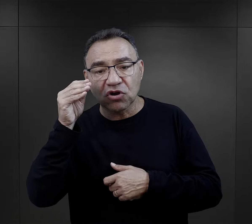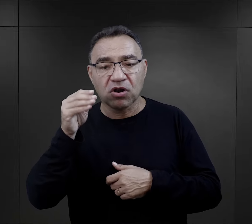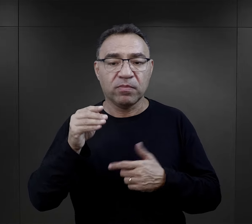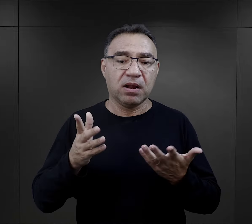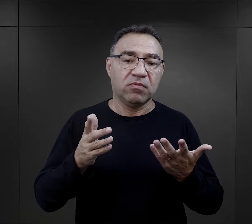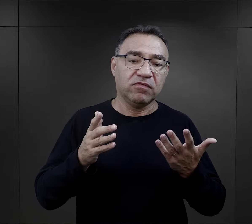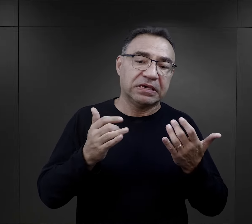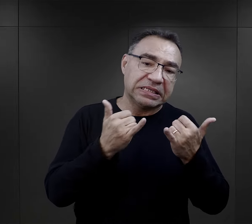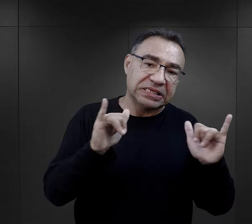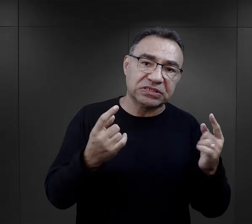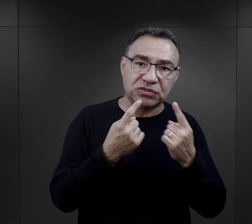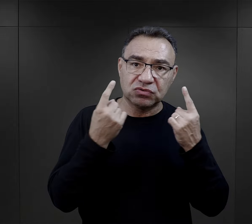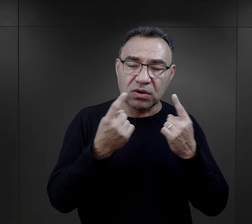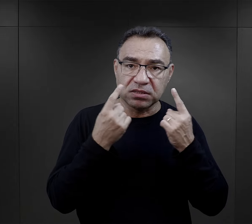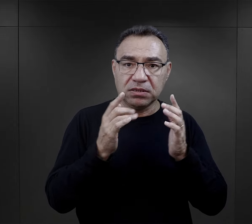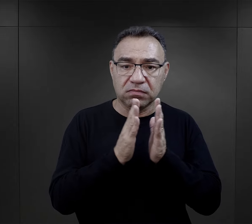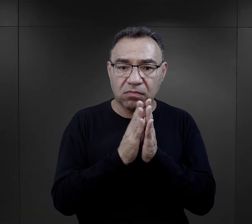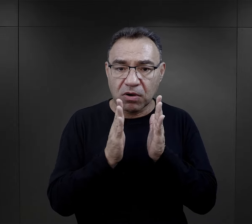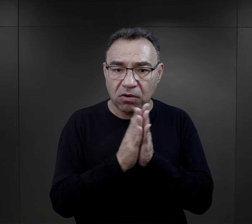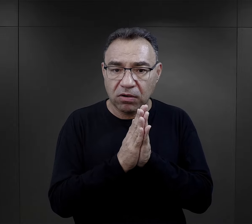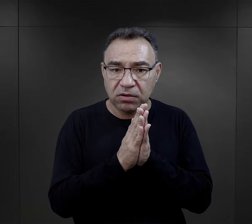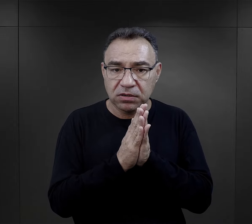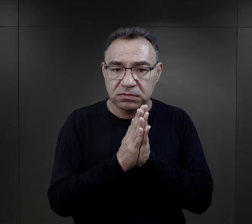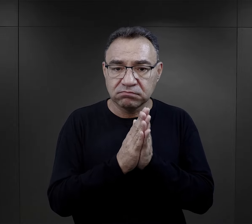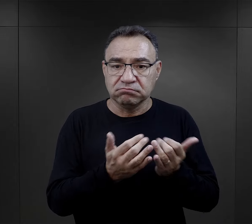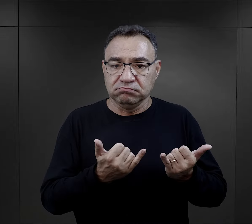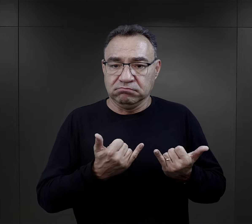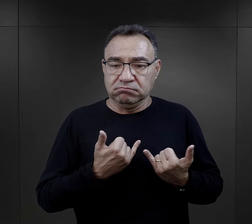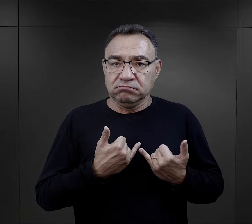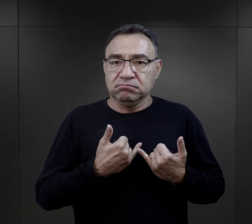czy wieczorem, czy gdzieś w jakiejkolwiek innej sytuacji